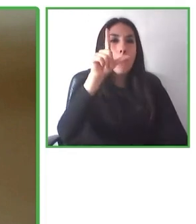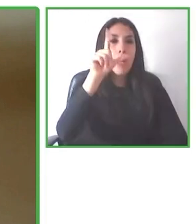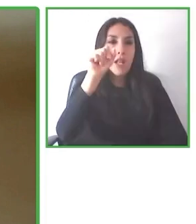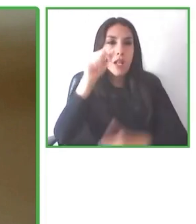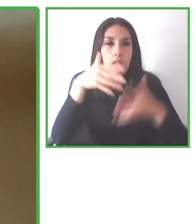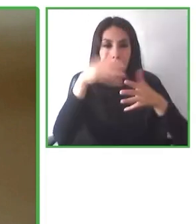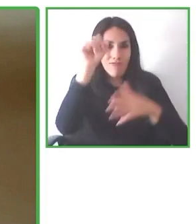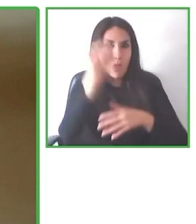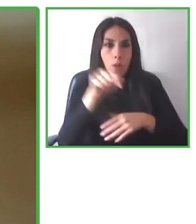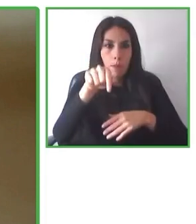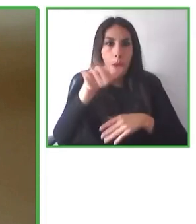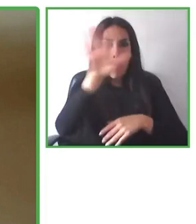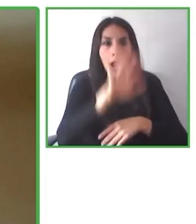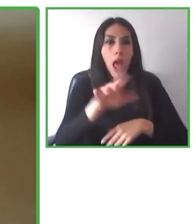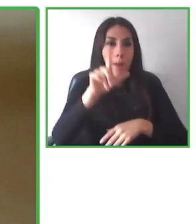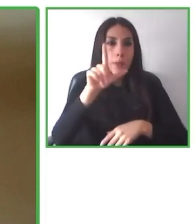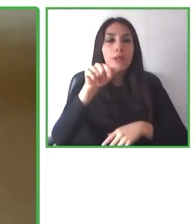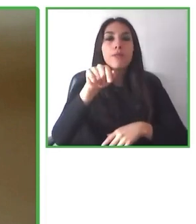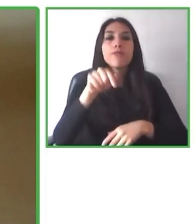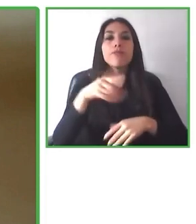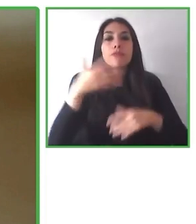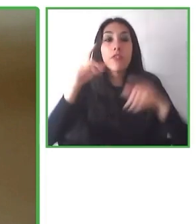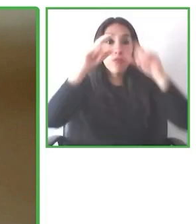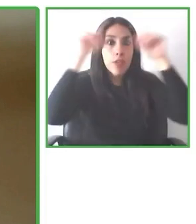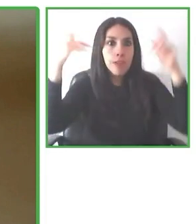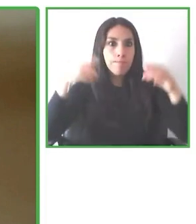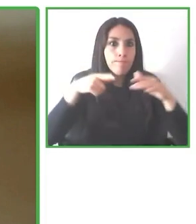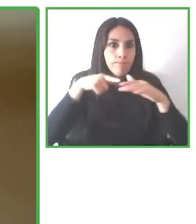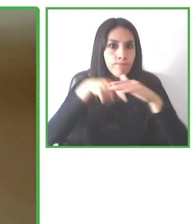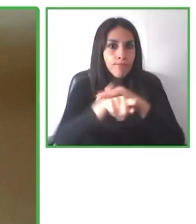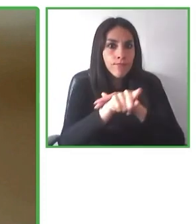Para los próximos 18 meses queremos posicionarnos en Estados Unidos.